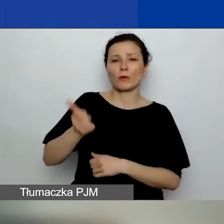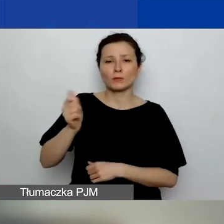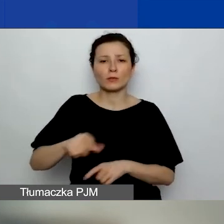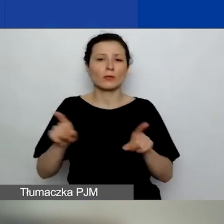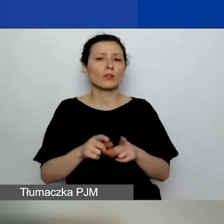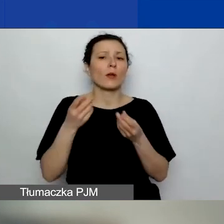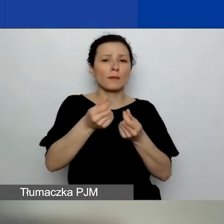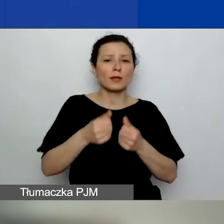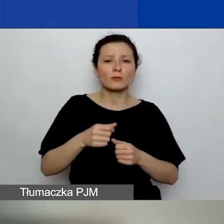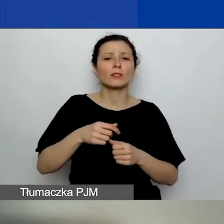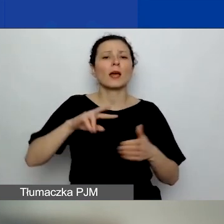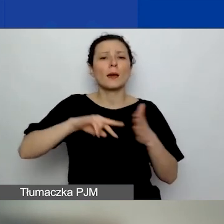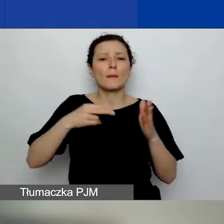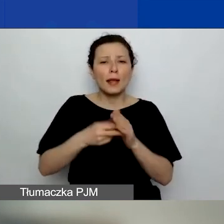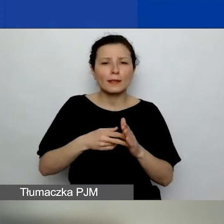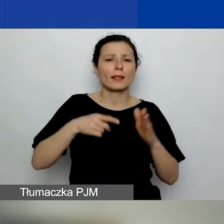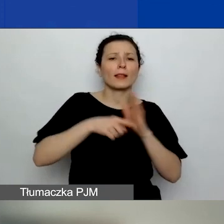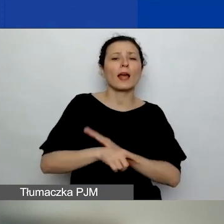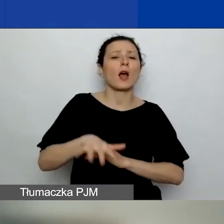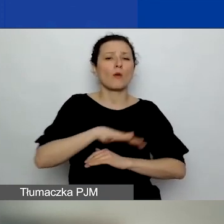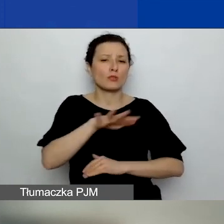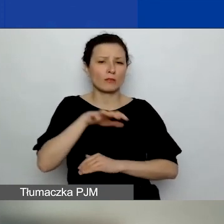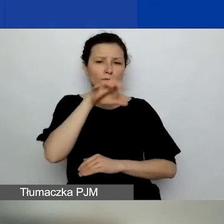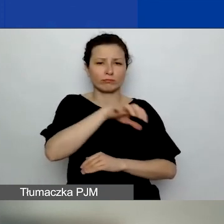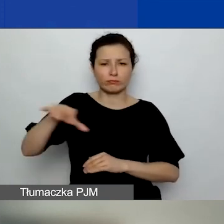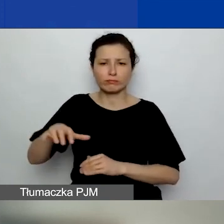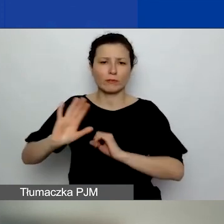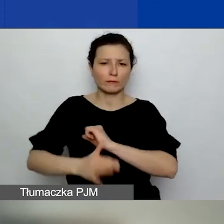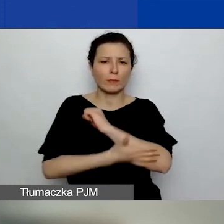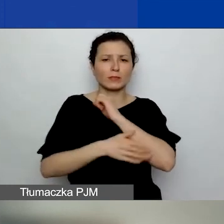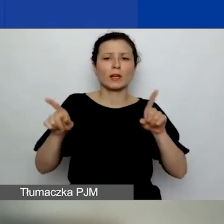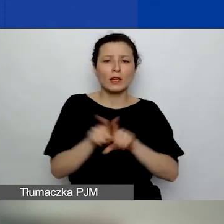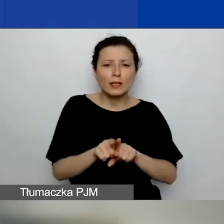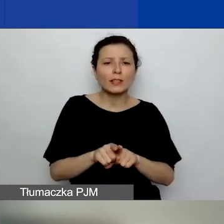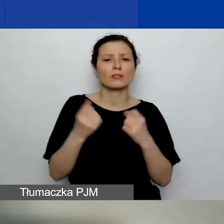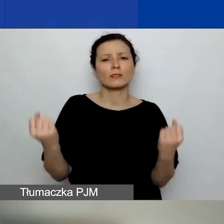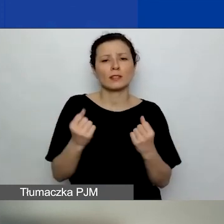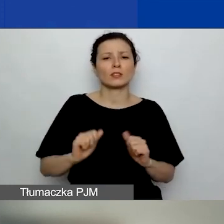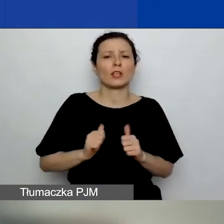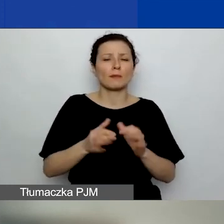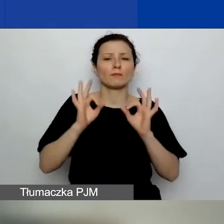w tym na tematy o znaczeniu szczególnym, oraz dążenie do proporcjonalności podziału środków na regiony.